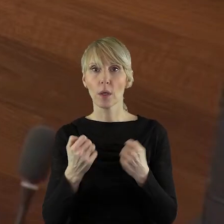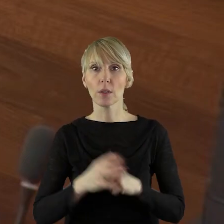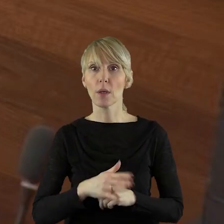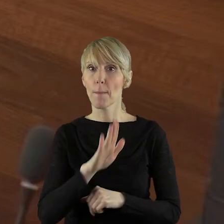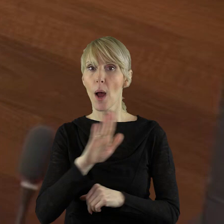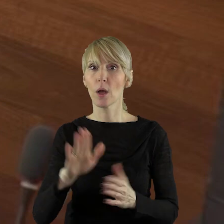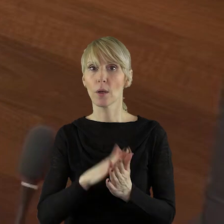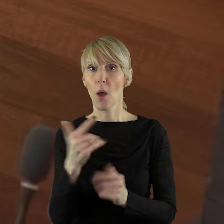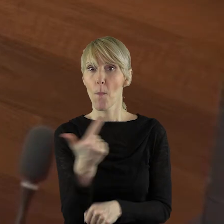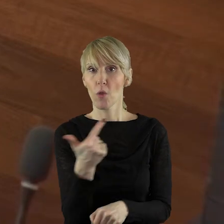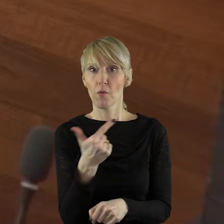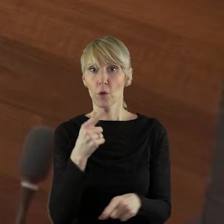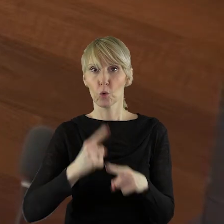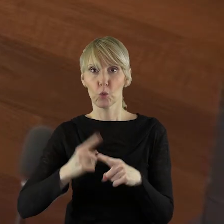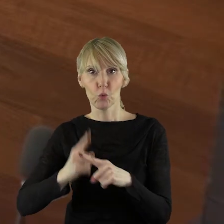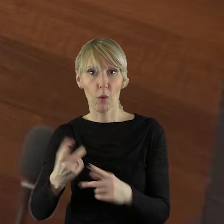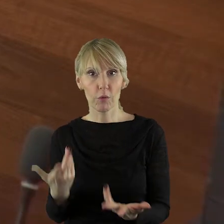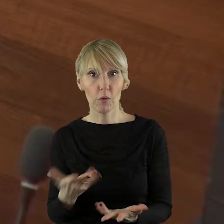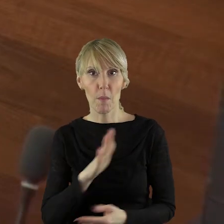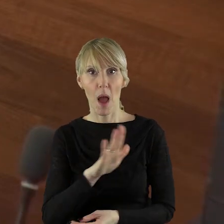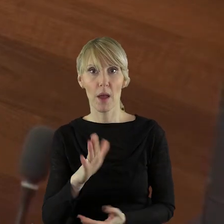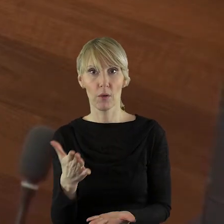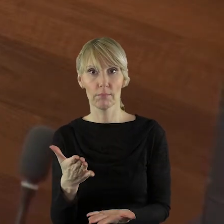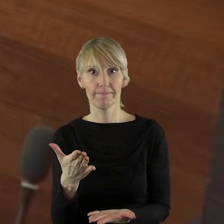które mają podwójnych członków.